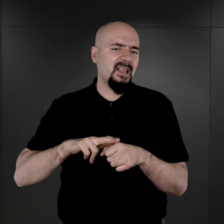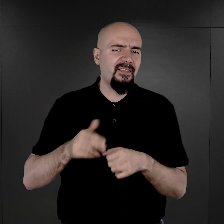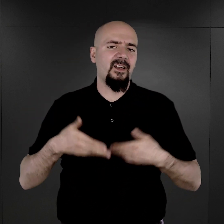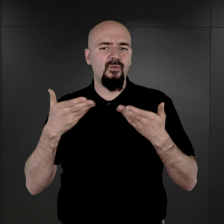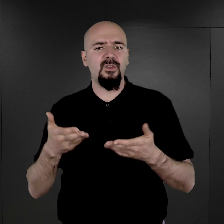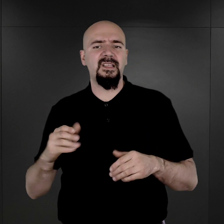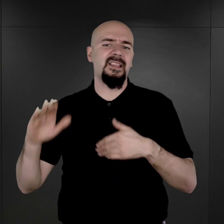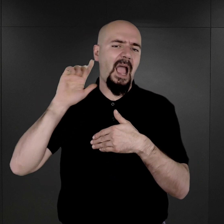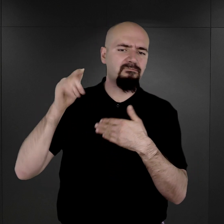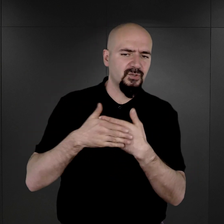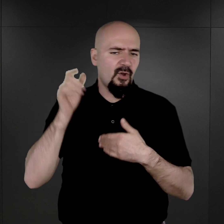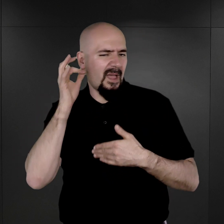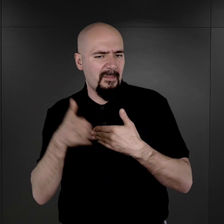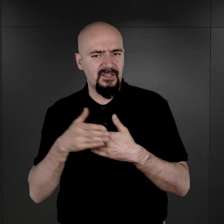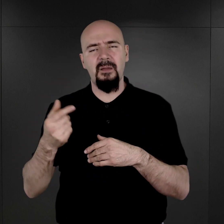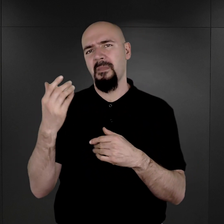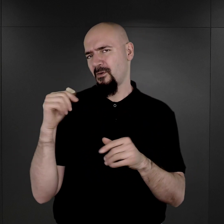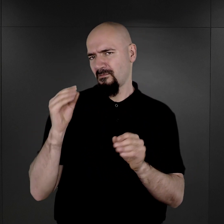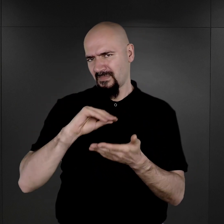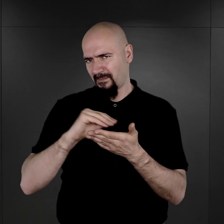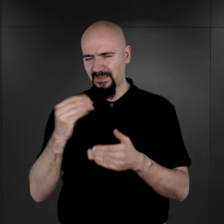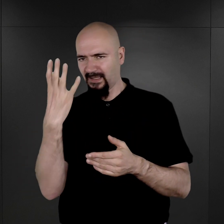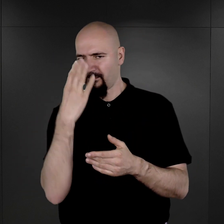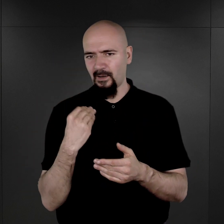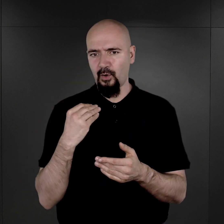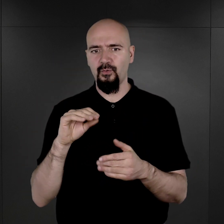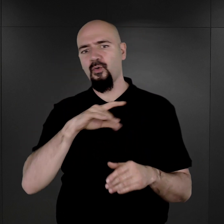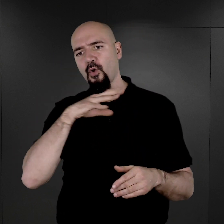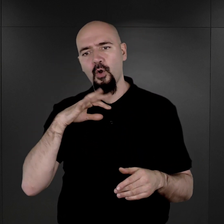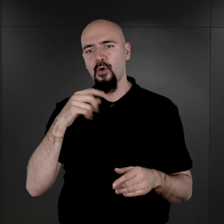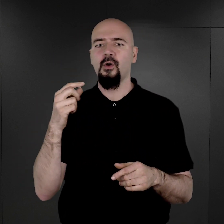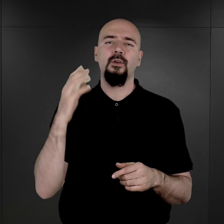nawet był opis wyglądu, krótki, bo krótki, ale był, łącznie z kolorem włosów, z kolorem oczu,